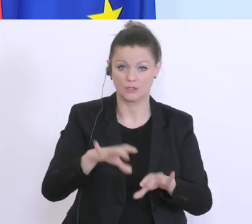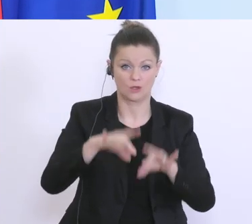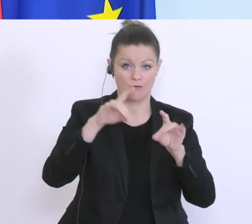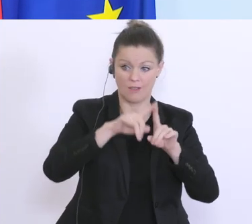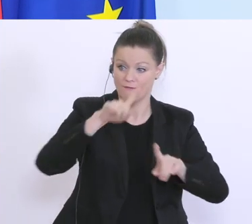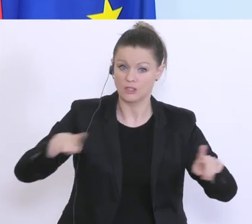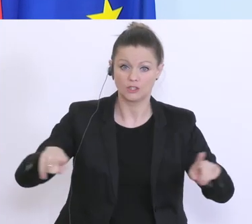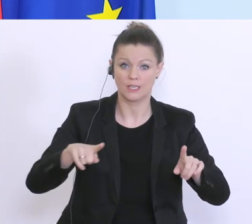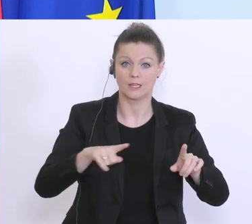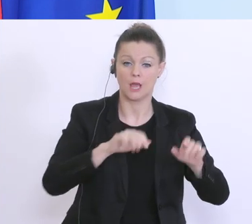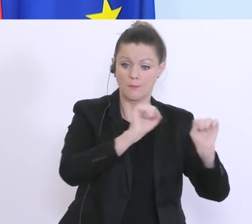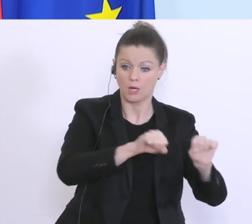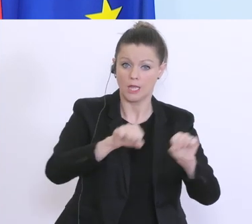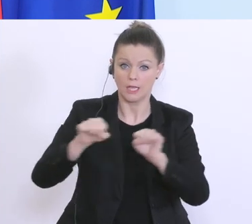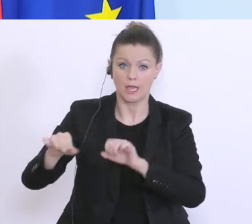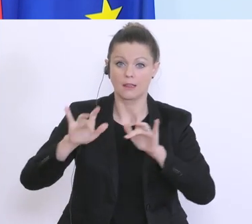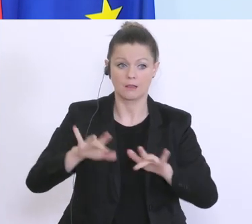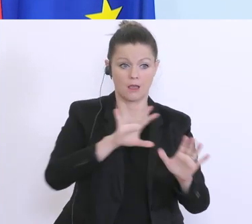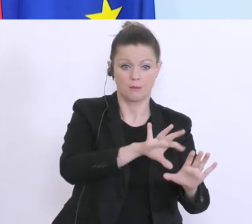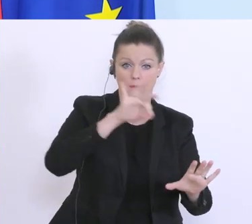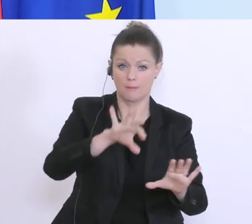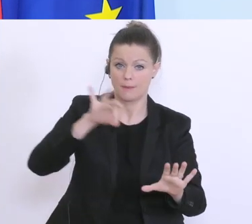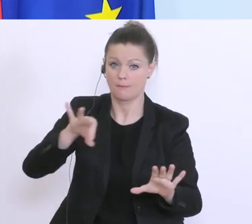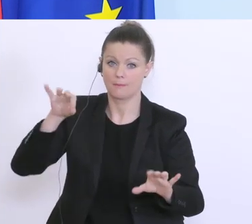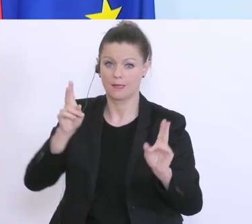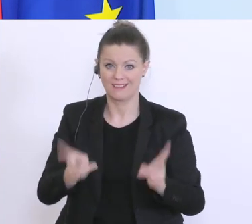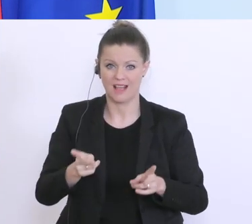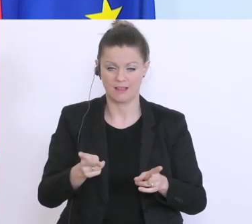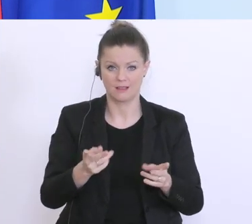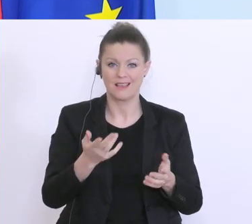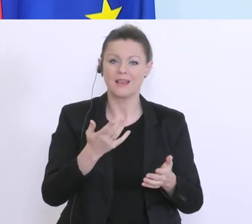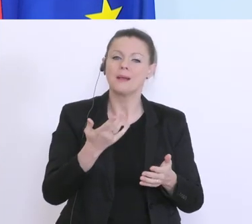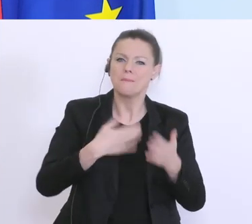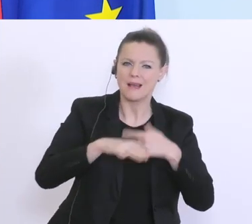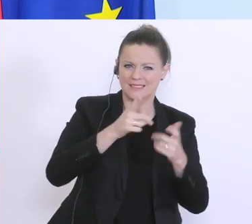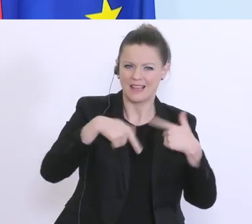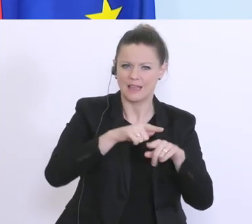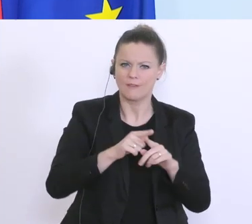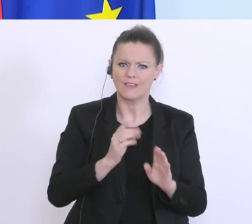bereitstellt, die allermeisten machen eine kleine Direktzahlung, sonst darüber hinaus zur Garantie,